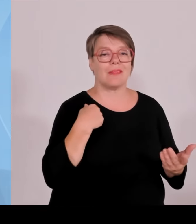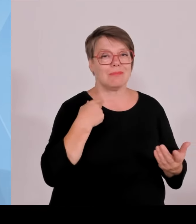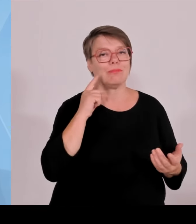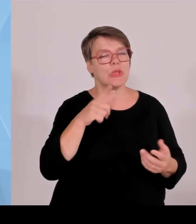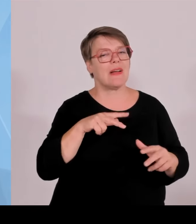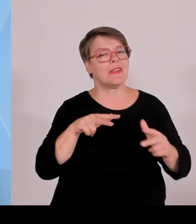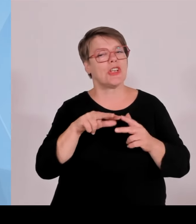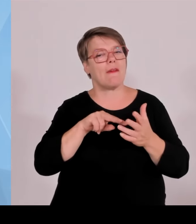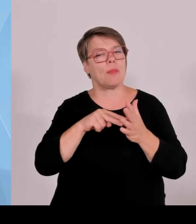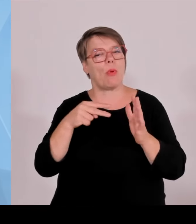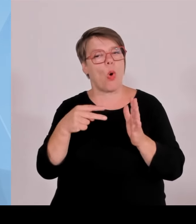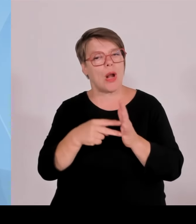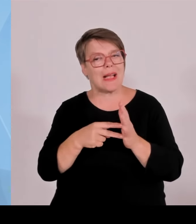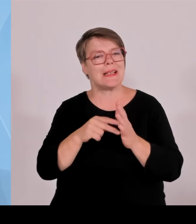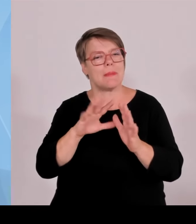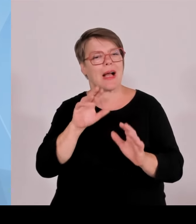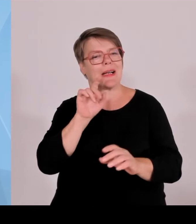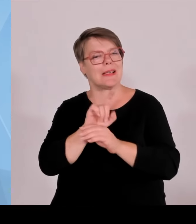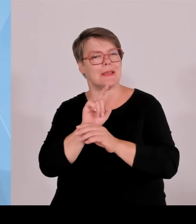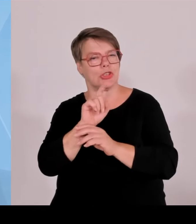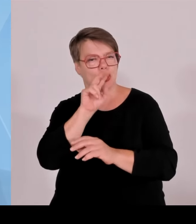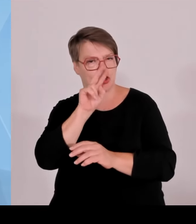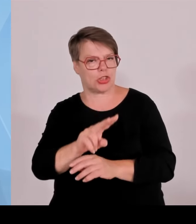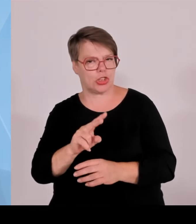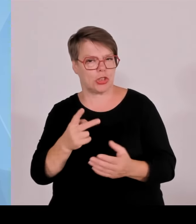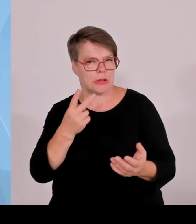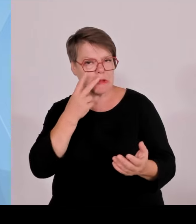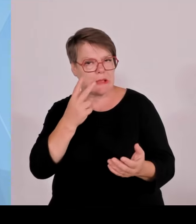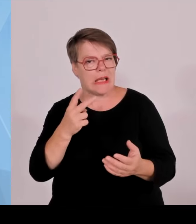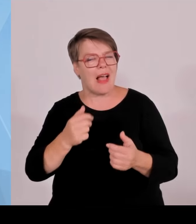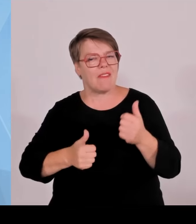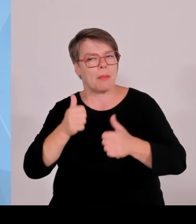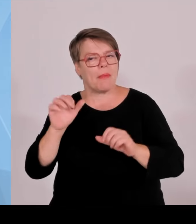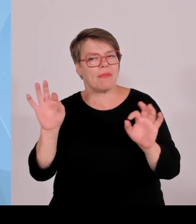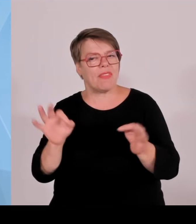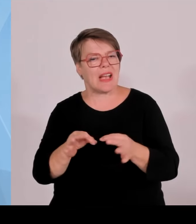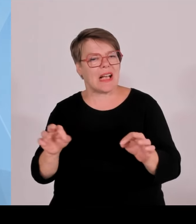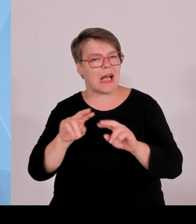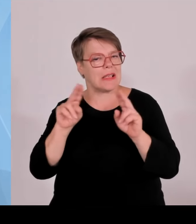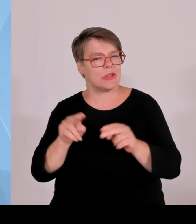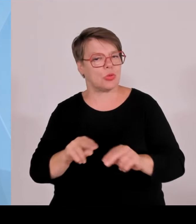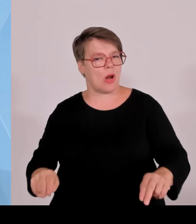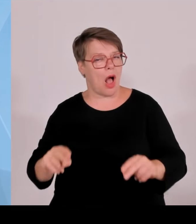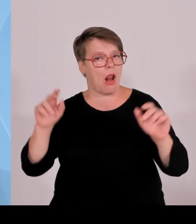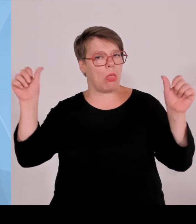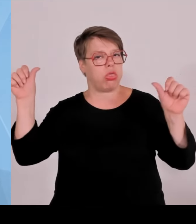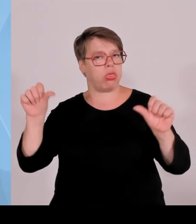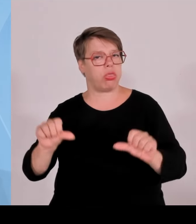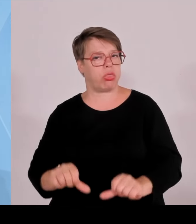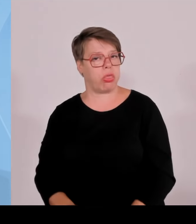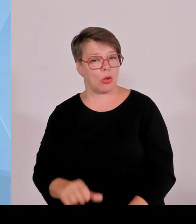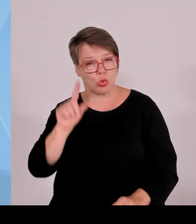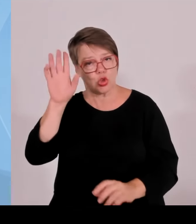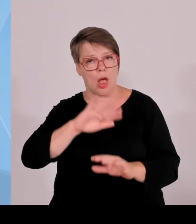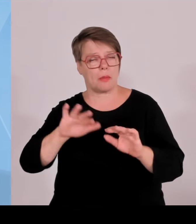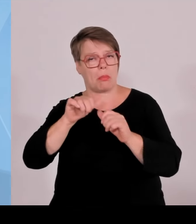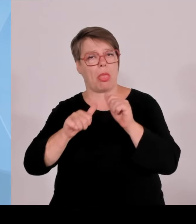davonlaufen und die Wirtschaft nicht so gefördert werden kann, wie wir sie fördern müssten, um mit Ländern Schritt zu halten, die dann